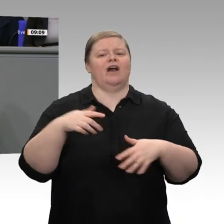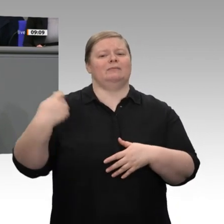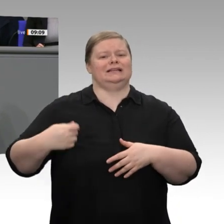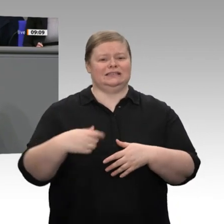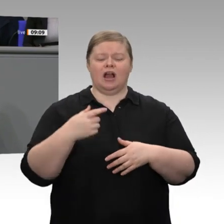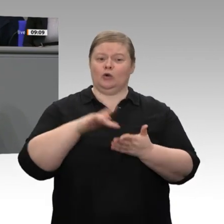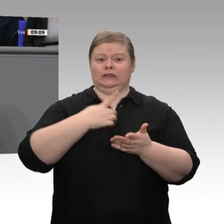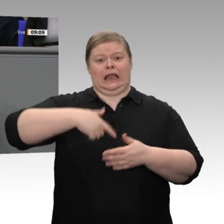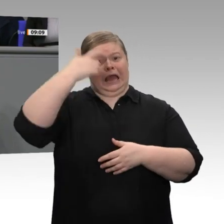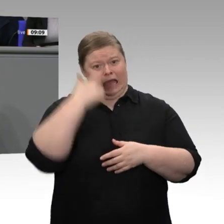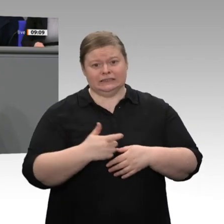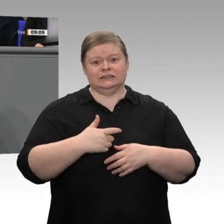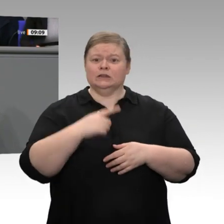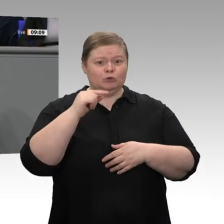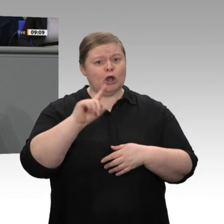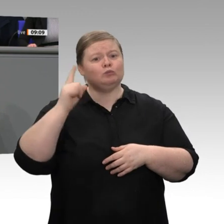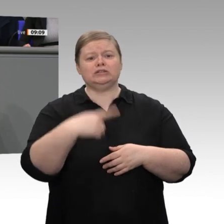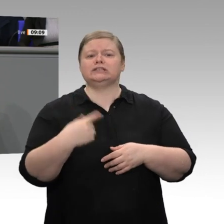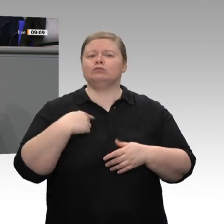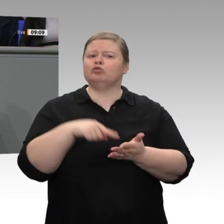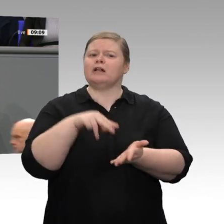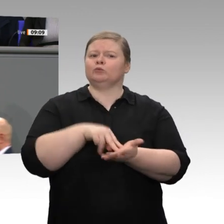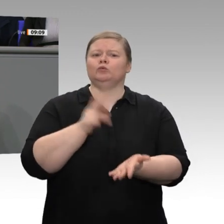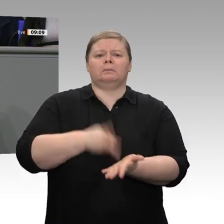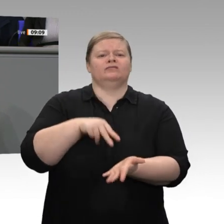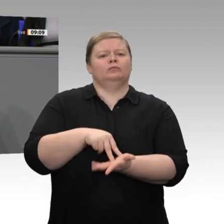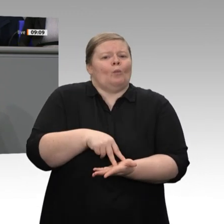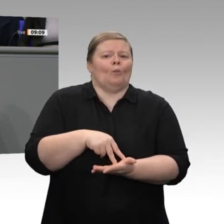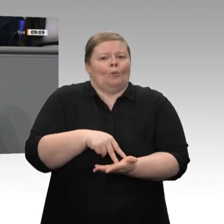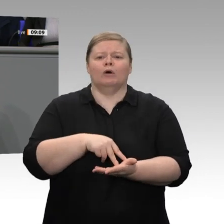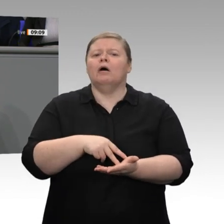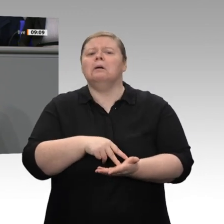stehen, dass uns die wirtschaftlichen Folgen egal sind. Ich bin überzeugt, dass die